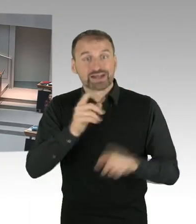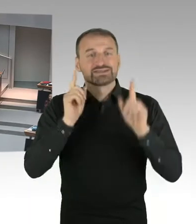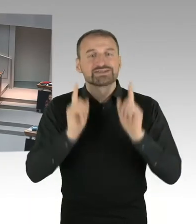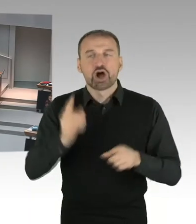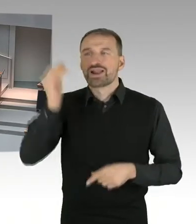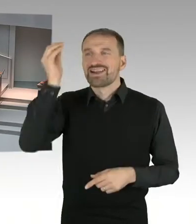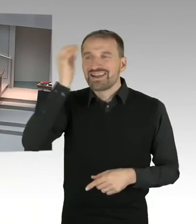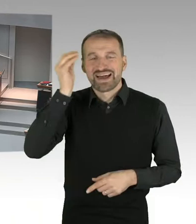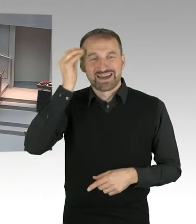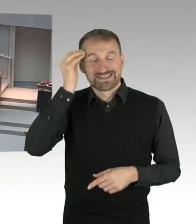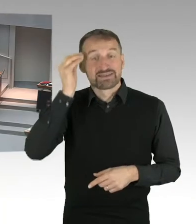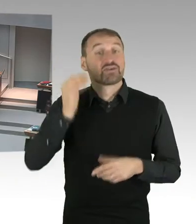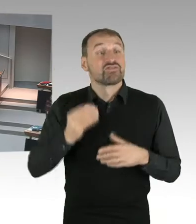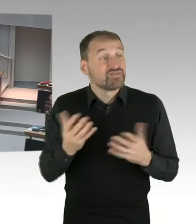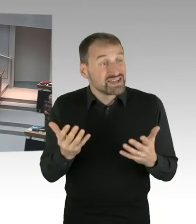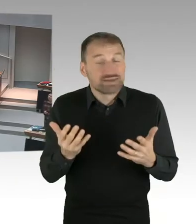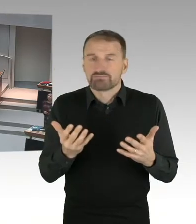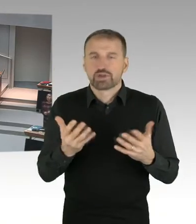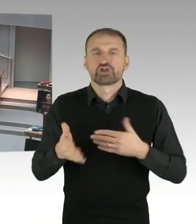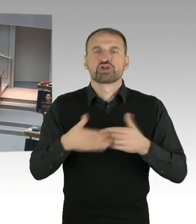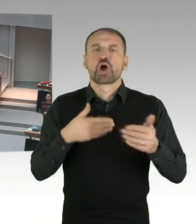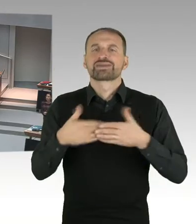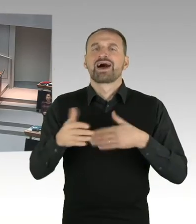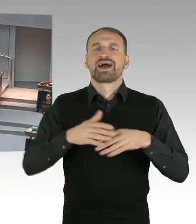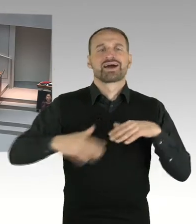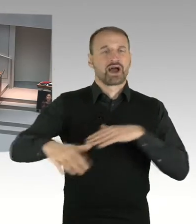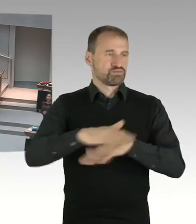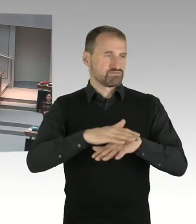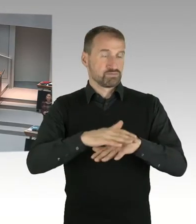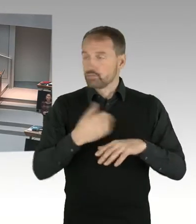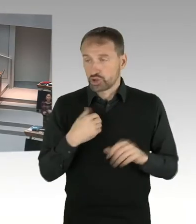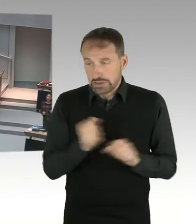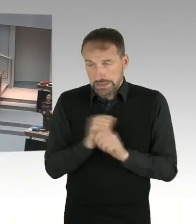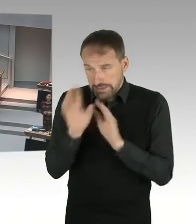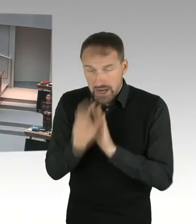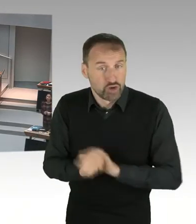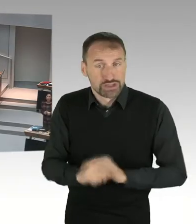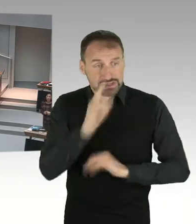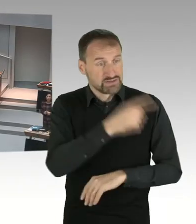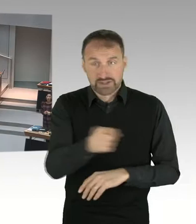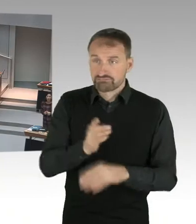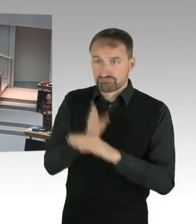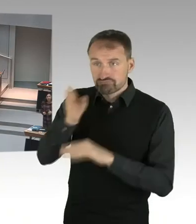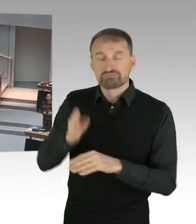wenn Sie in die Schulen in Neukölln gehen, mit Schulleitungen reden, mit Lehrkräften reden, sagen die ganz klar, wir haben hier viele Kinder